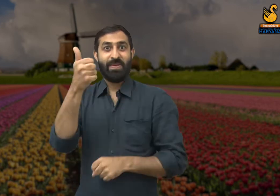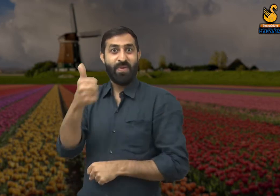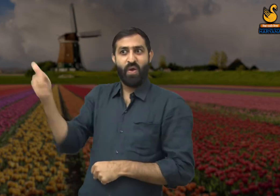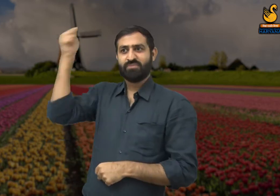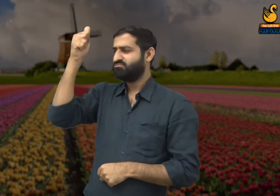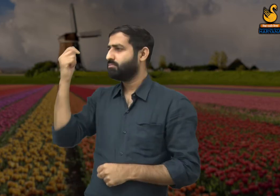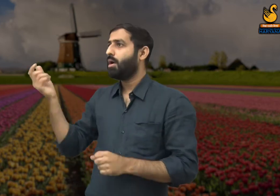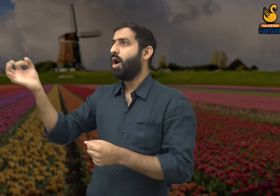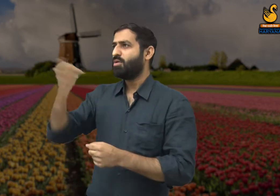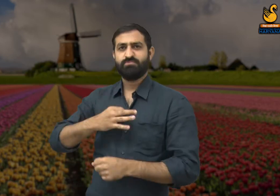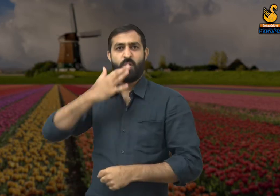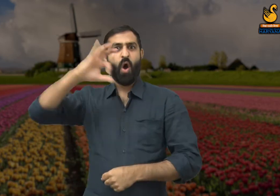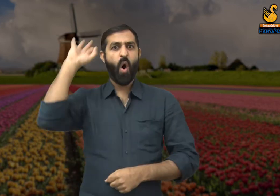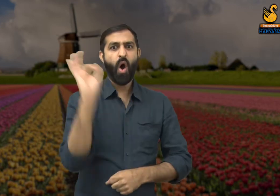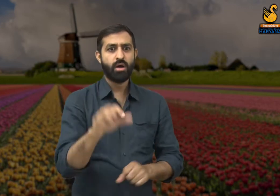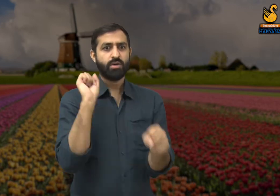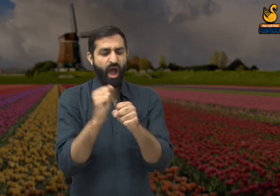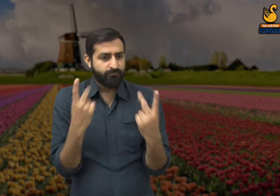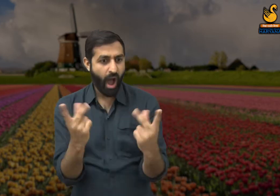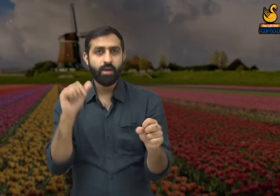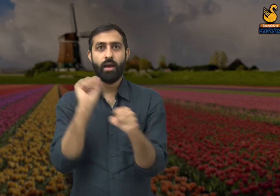और वह सभी कर्मचारियों को कार्य करने का आदेश देते हैं